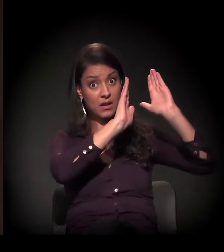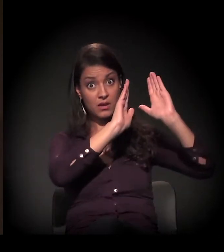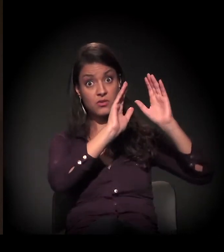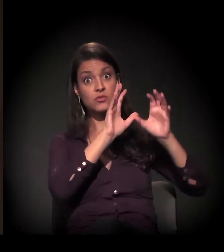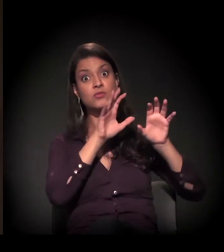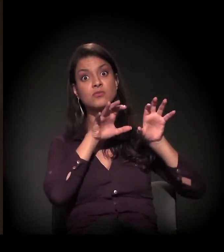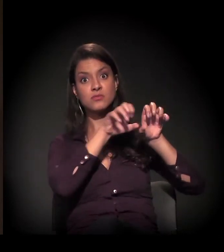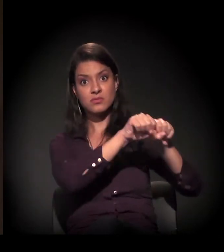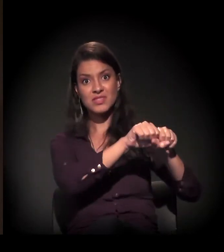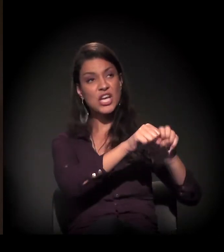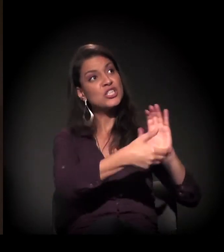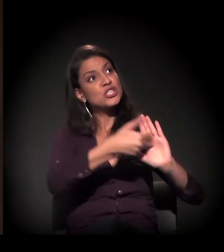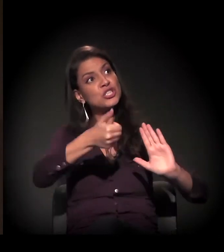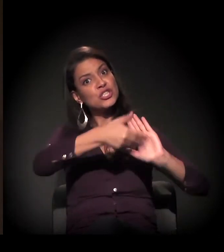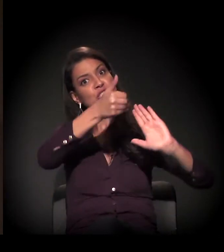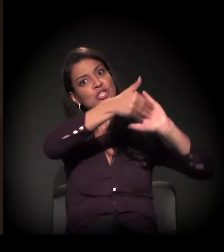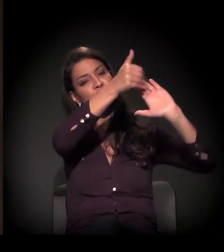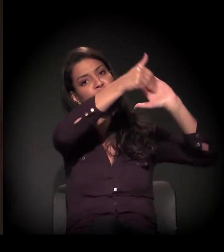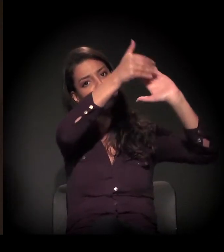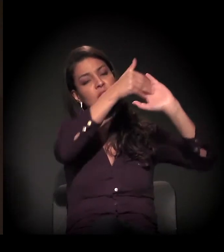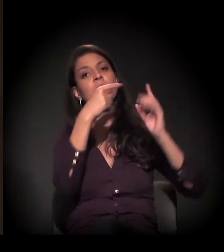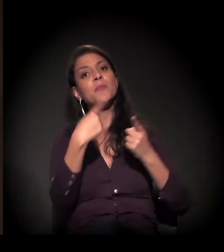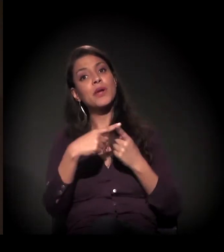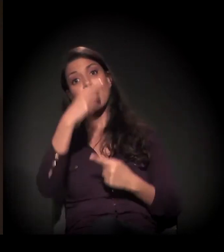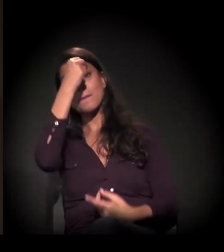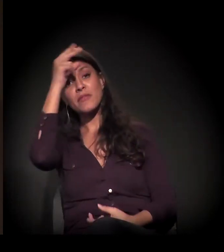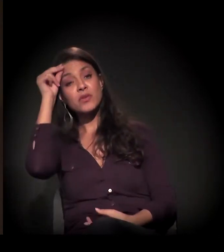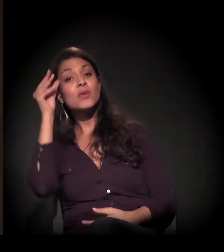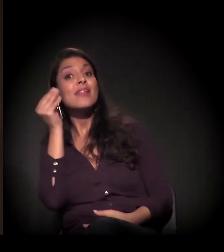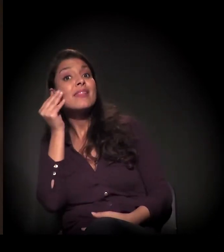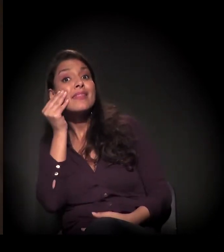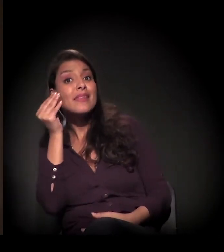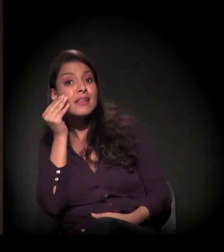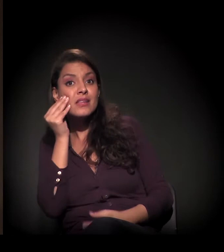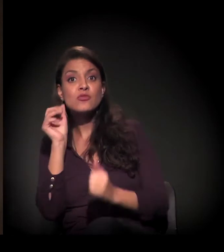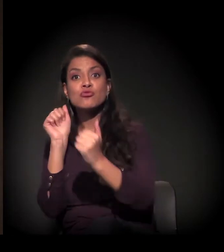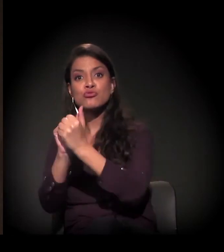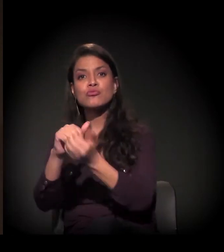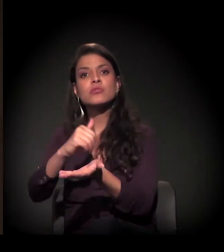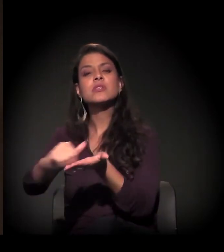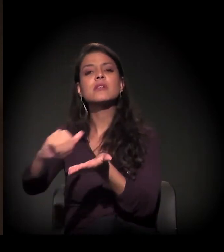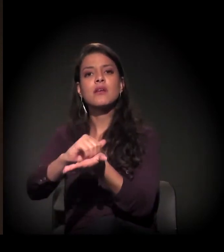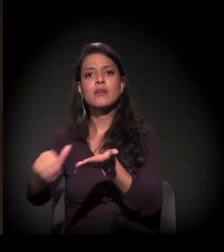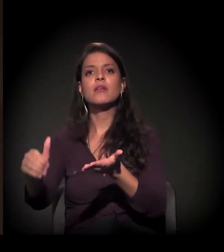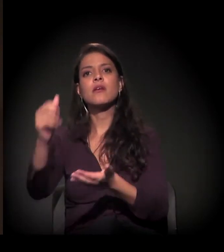que a prefeitura está tentando retomar a negociação através da Secretaria Municipal de Habitação,